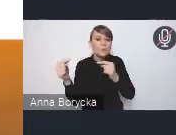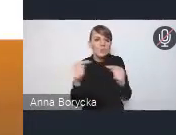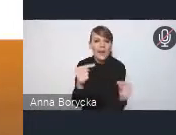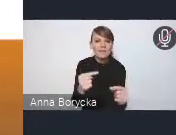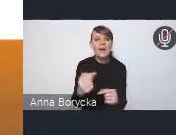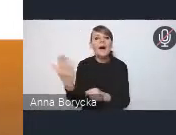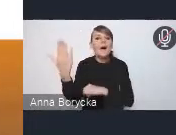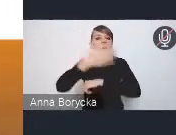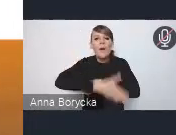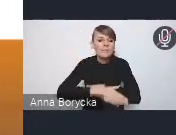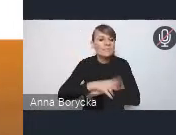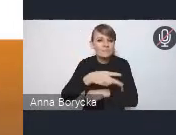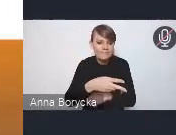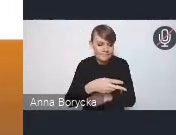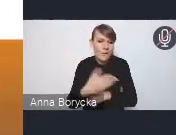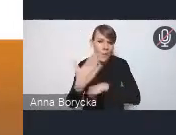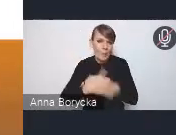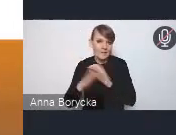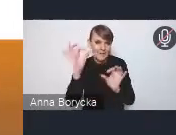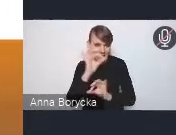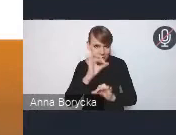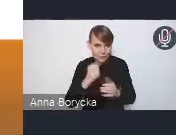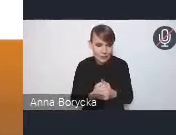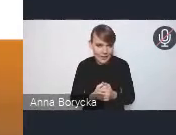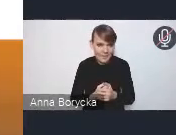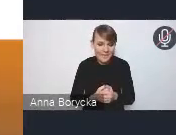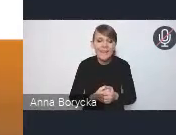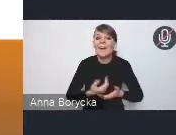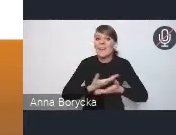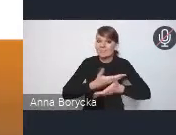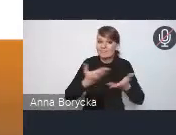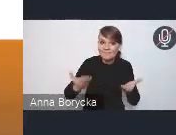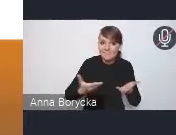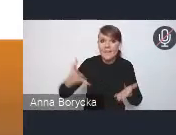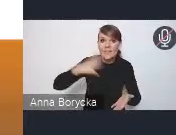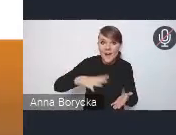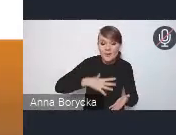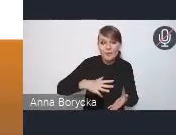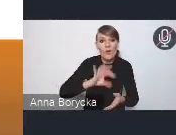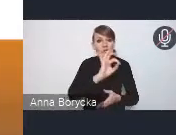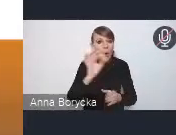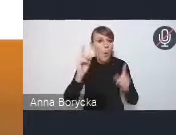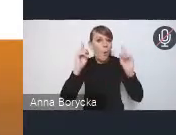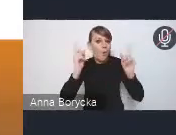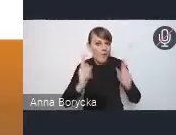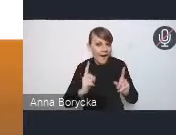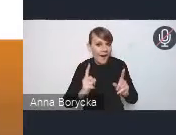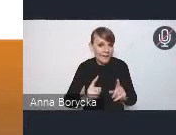więc zachęcamy wszystkich państwa do nadsyłania swoich uwag i propozycji